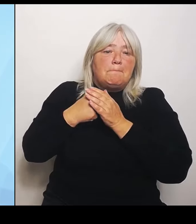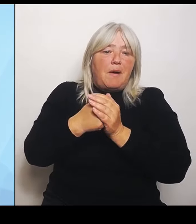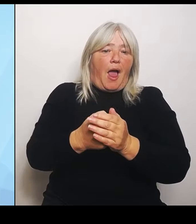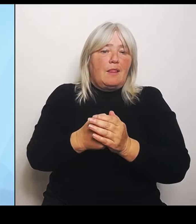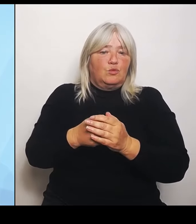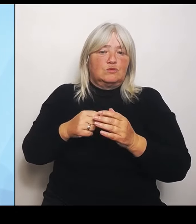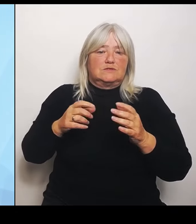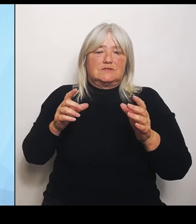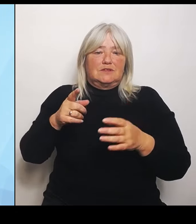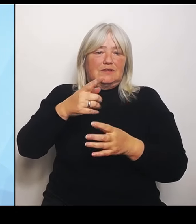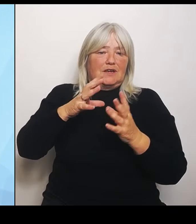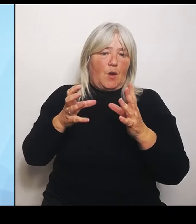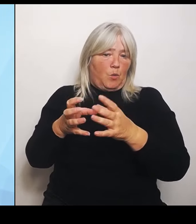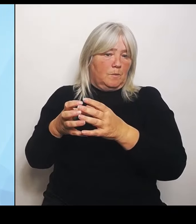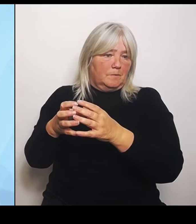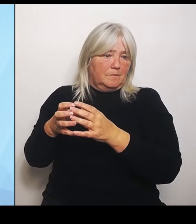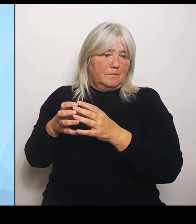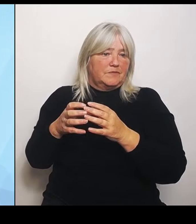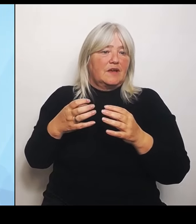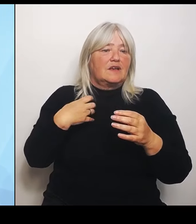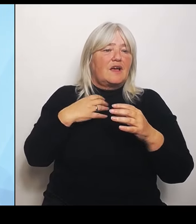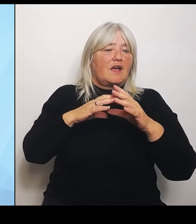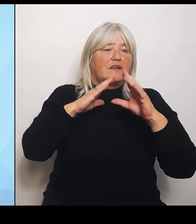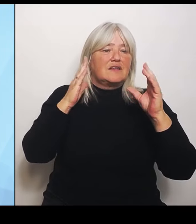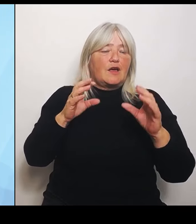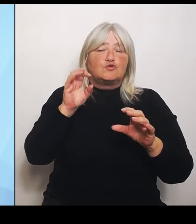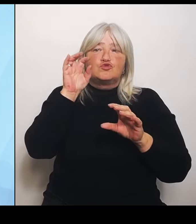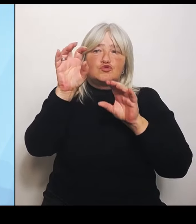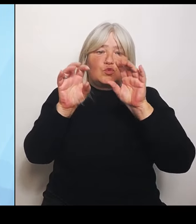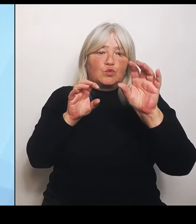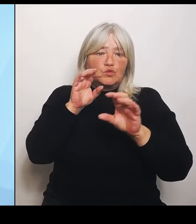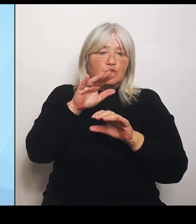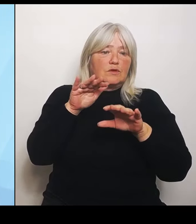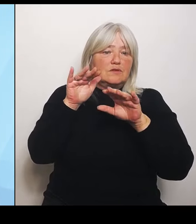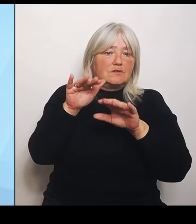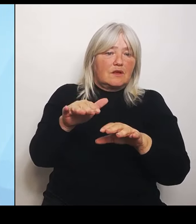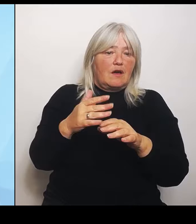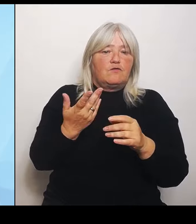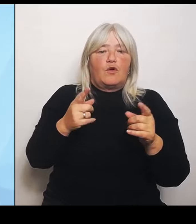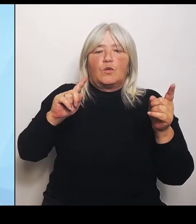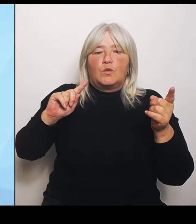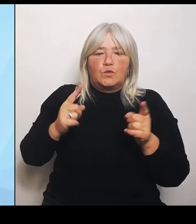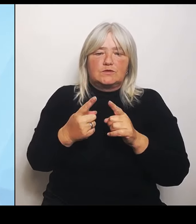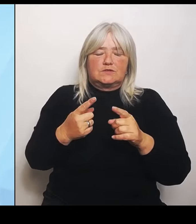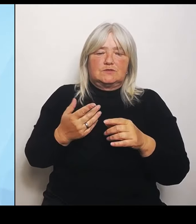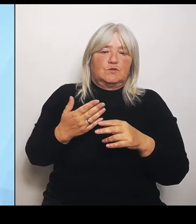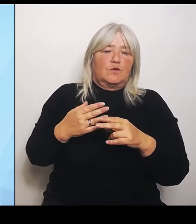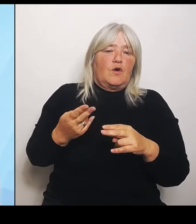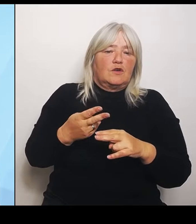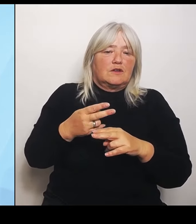Kürzungen oder Straffung oder Zentralisierung machen könnte. Ich muss aber den Blick auf mein Bundesland haben und wir leben